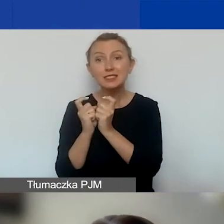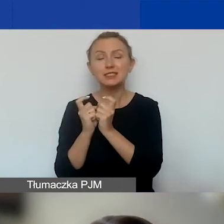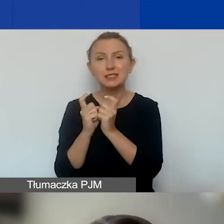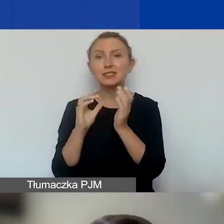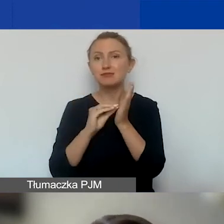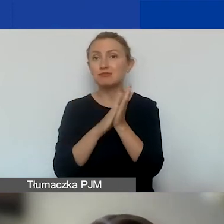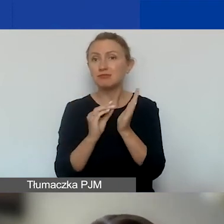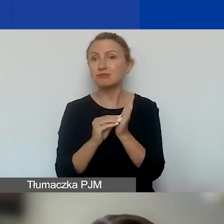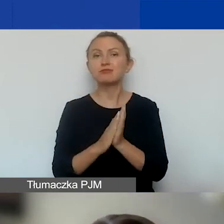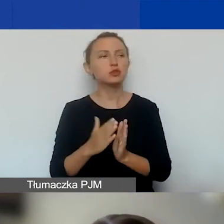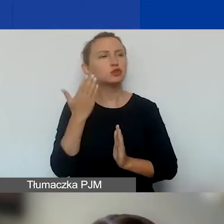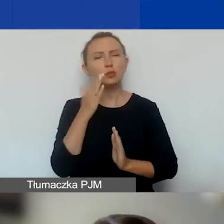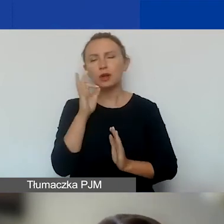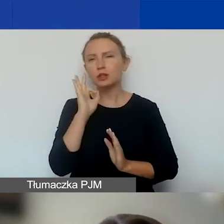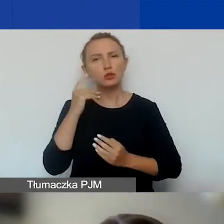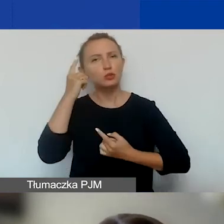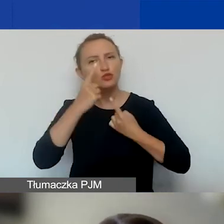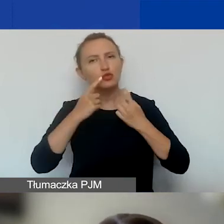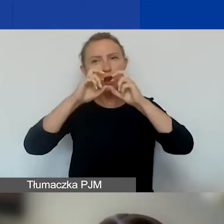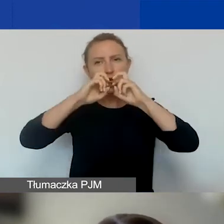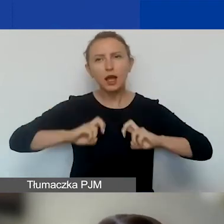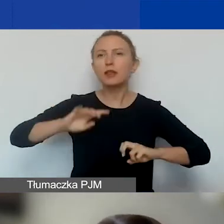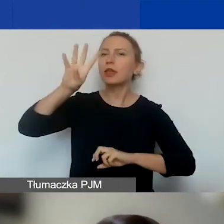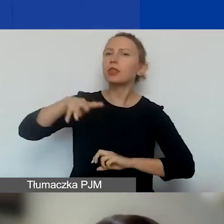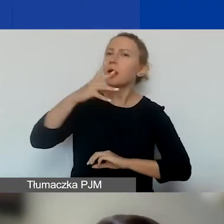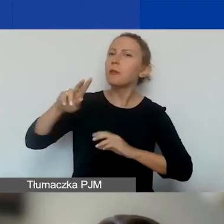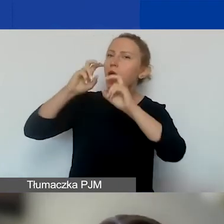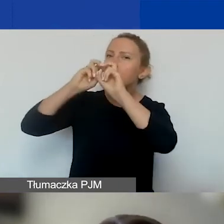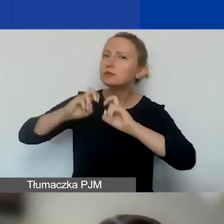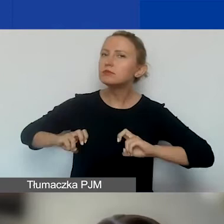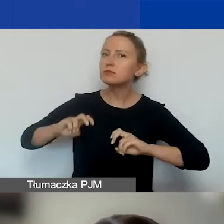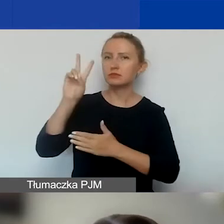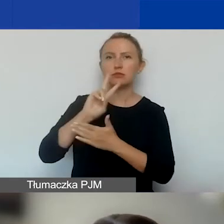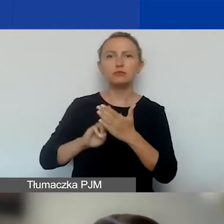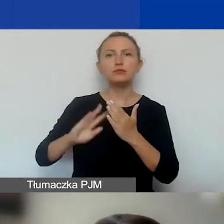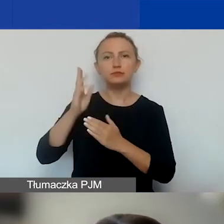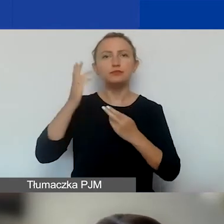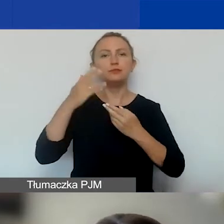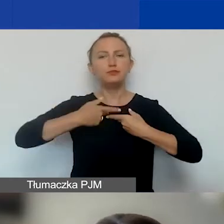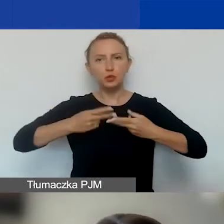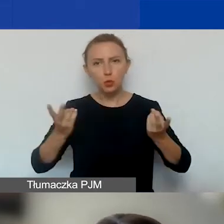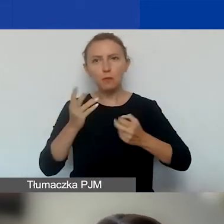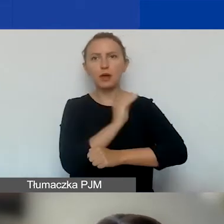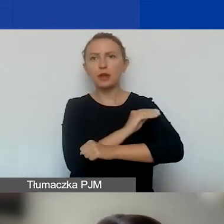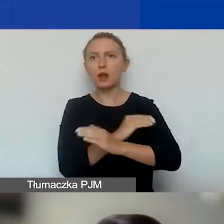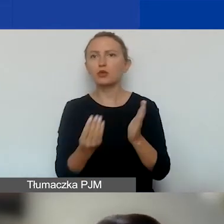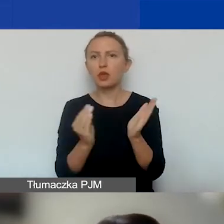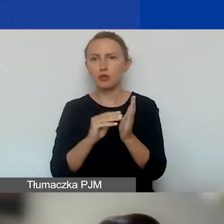bardzo dobrze przemyśleć, przeczytać tabelę rezultatów. Jeszcze będziemy udostępniać dodatkowe materiały na ten temat.